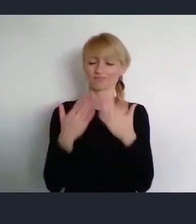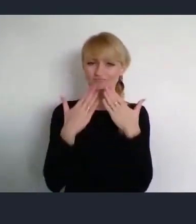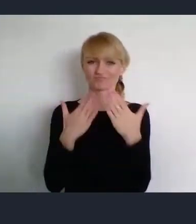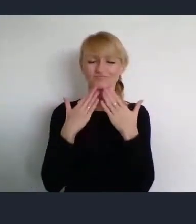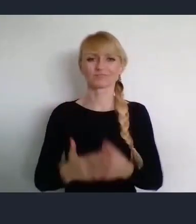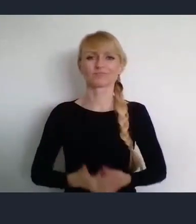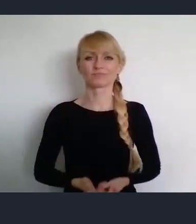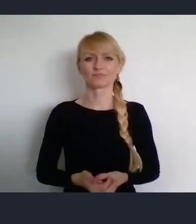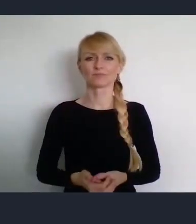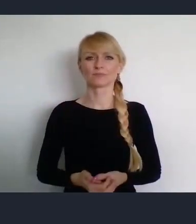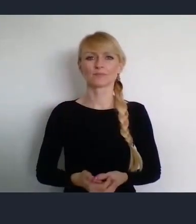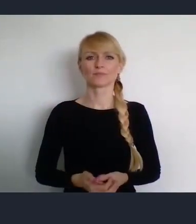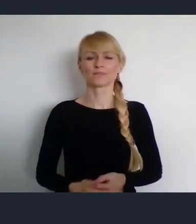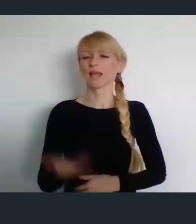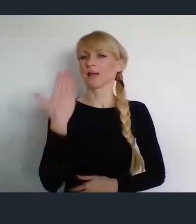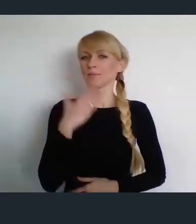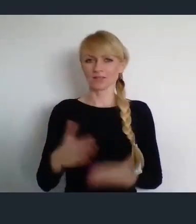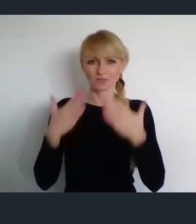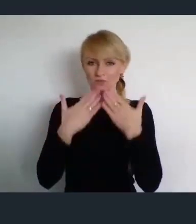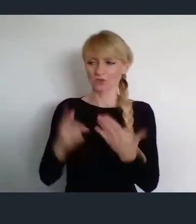Bardzo dziękuje Panie Prezesie.